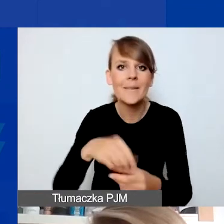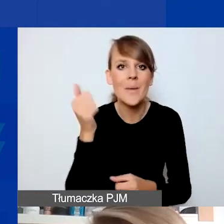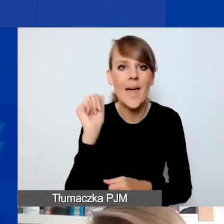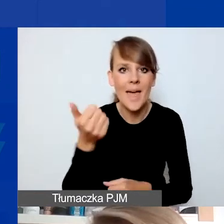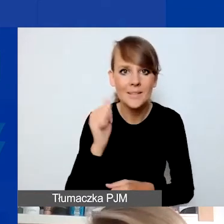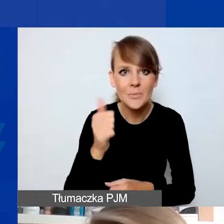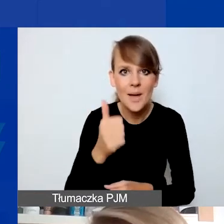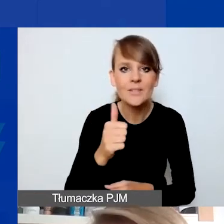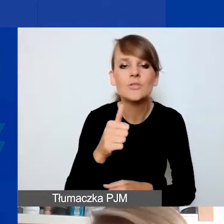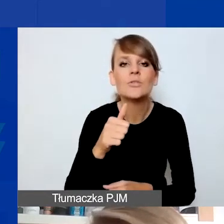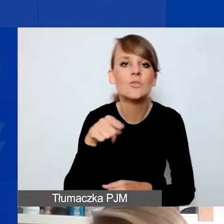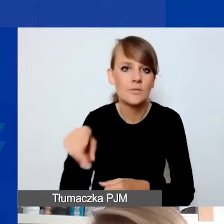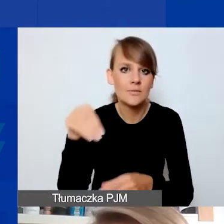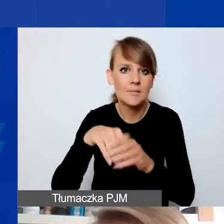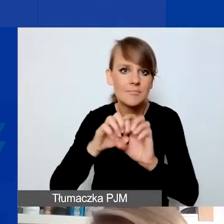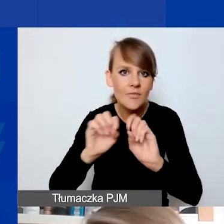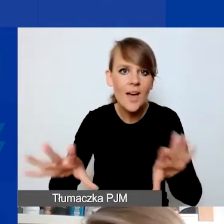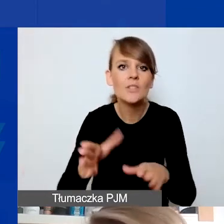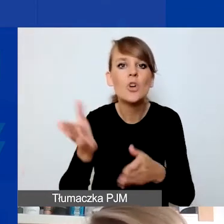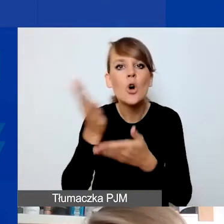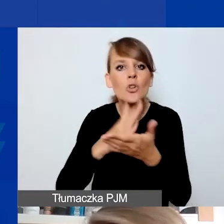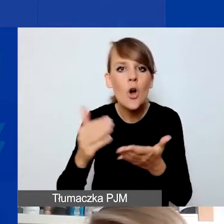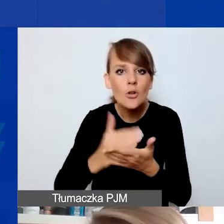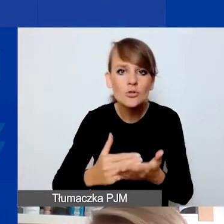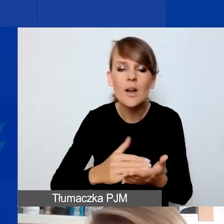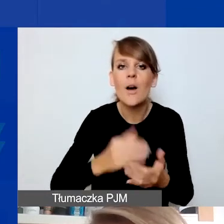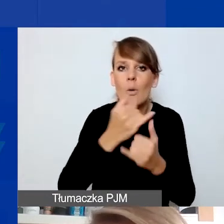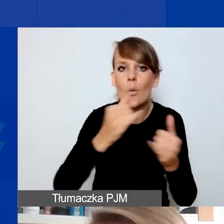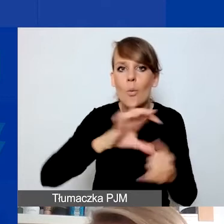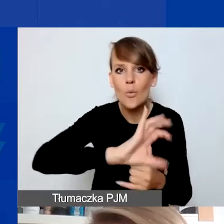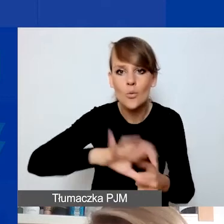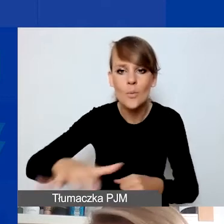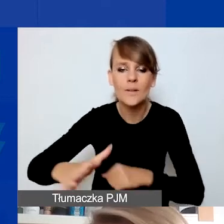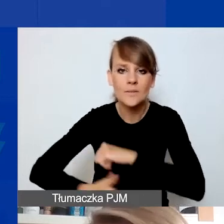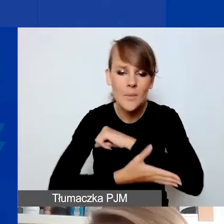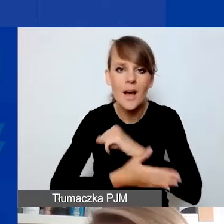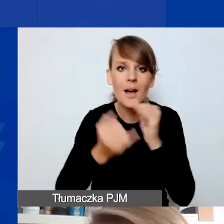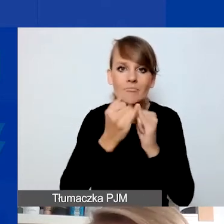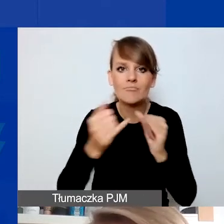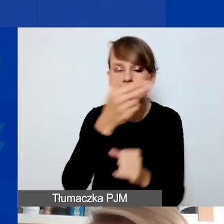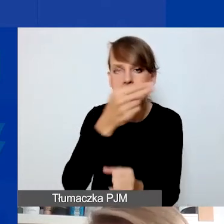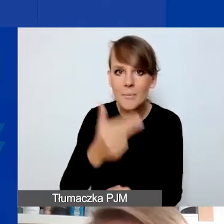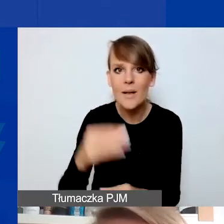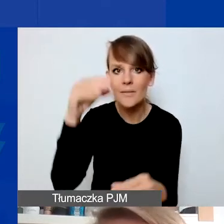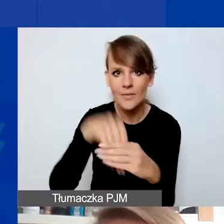w rozdziałach, które dotyczą poszczególnych obszarów wsparcia i poszczególnych tematów o znaczeniu szczególnym w programie,